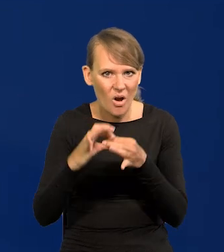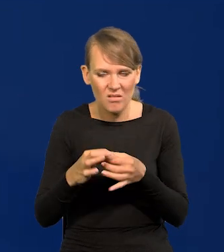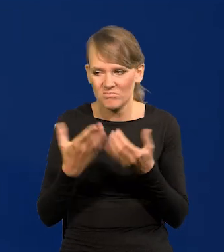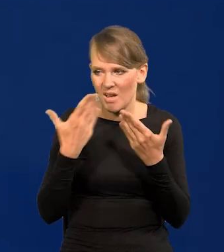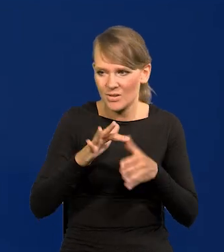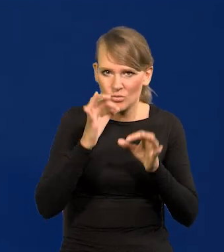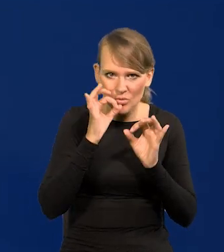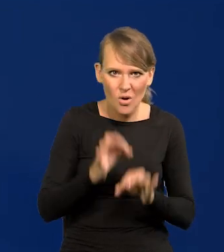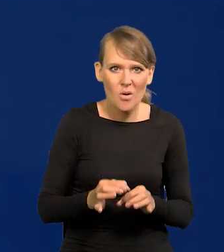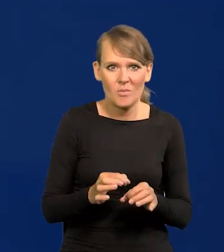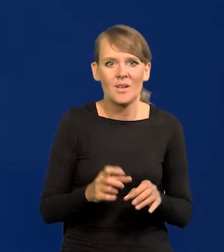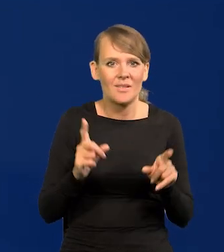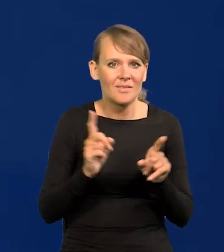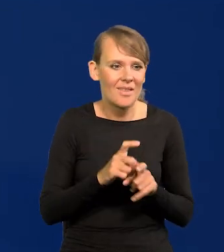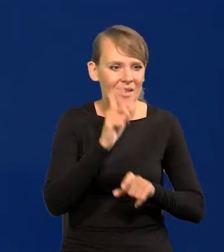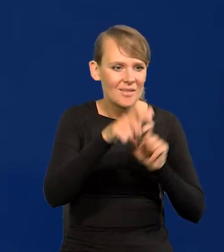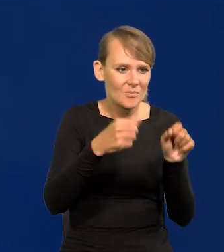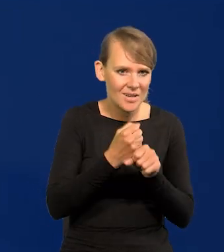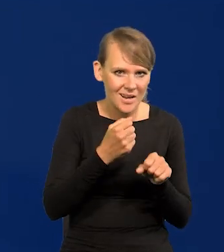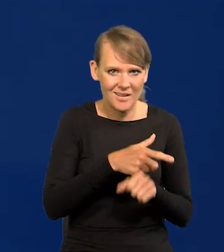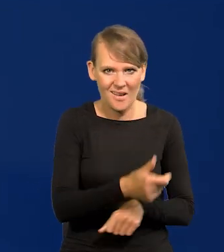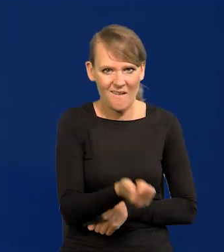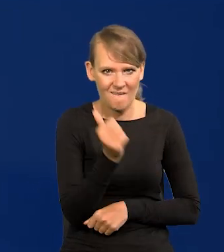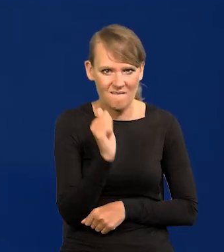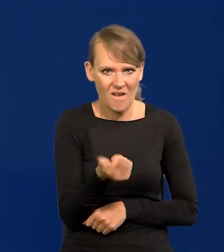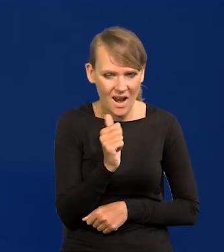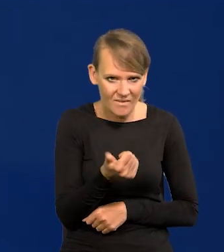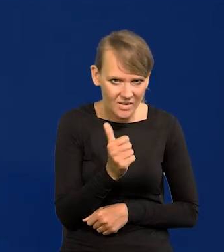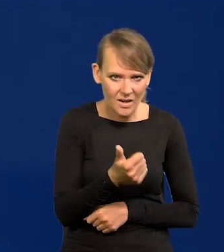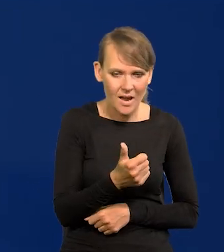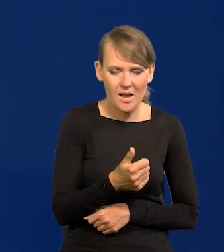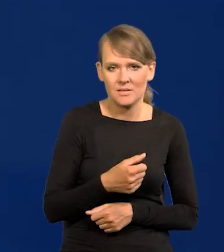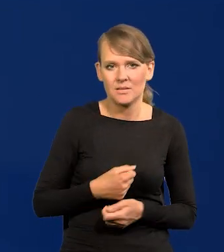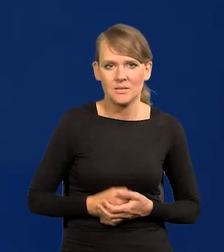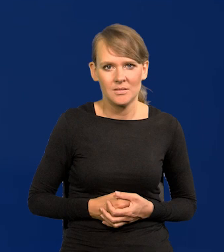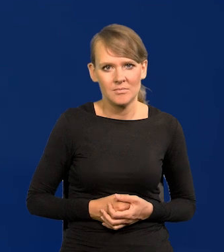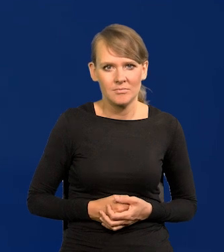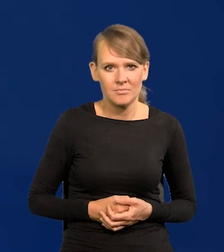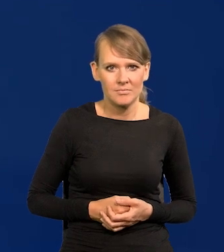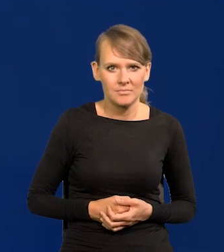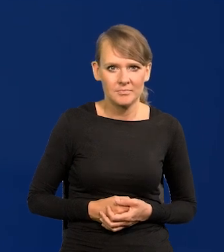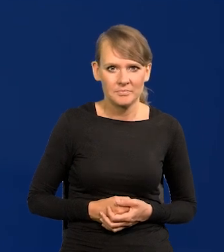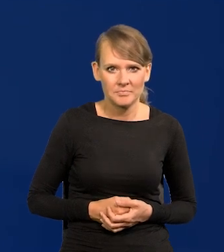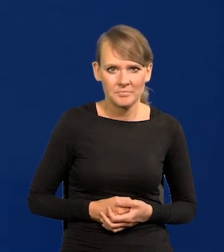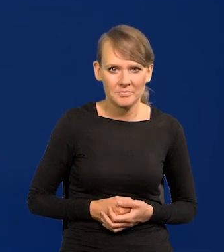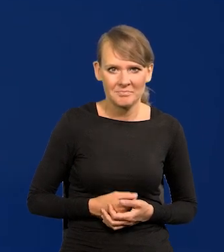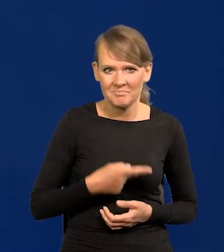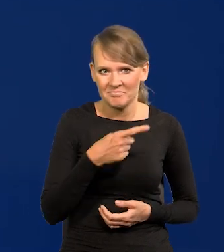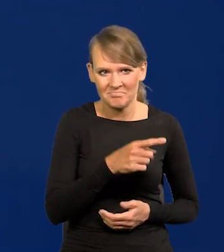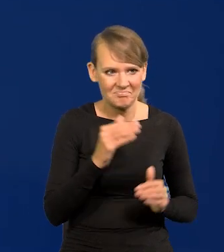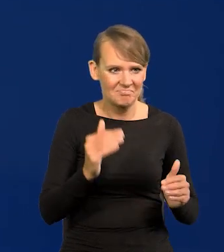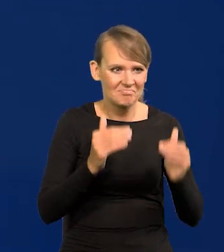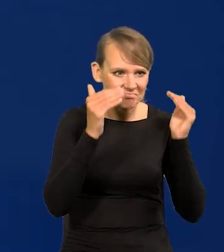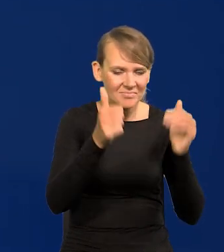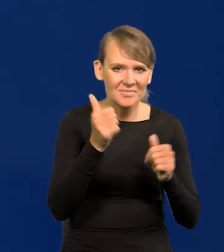jest wysoko wykwalifikowana siła pracująca. Są wysoko wykwalifikowani ludzie,